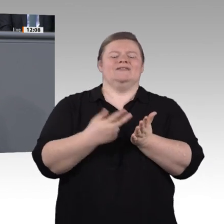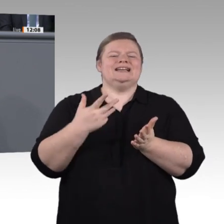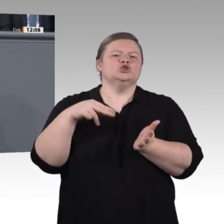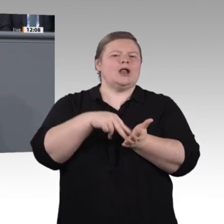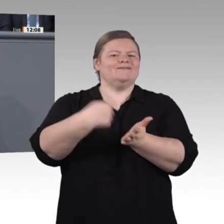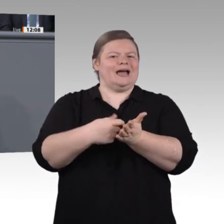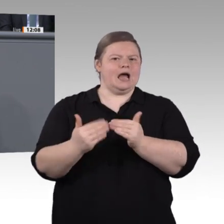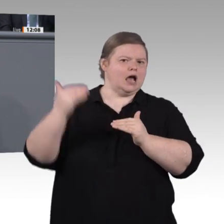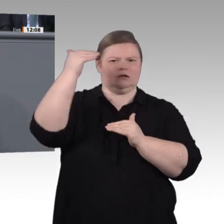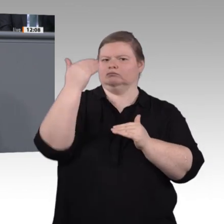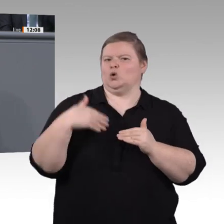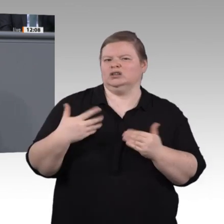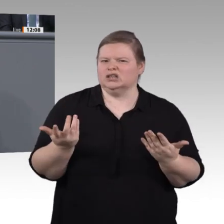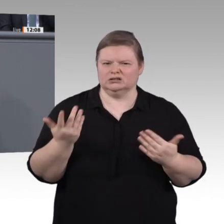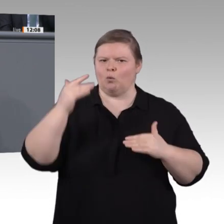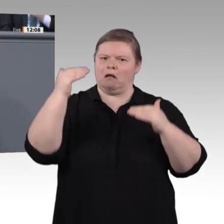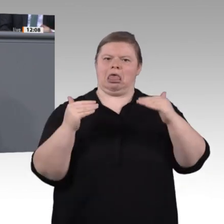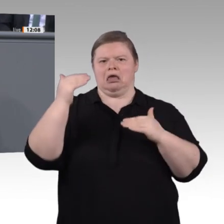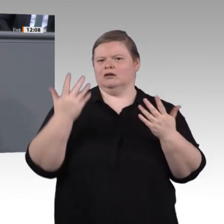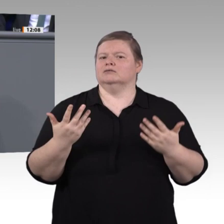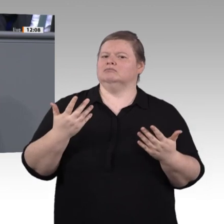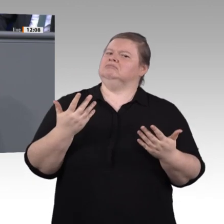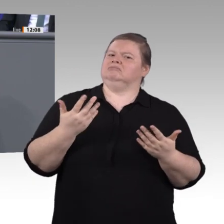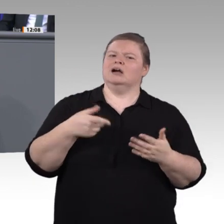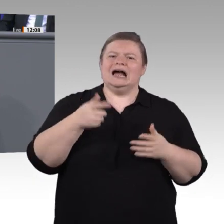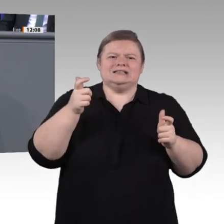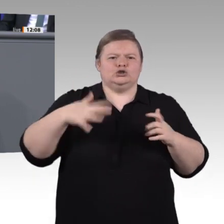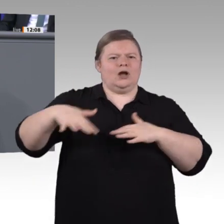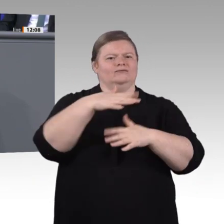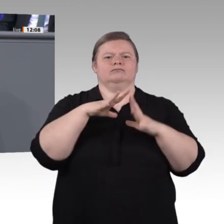die ohnehin gut qualifiziert sind oder gut verdienen. Zu viele Menschen sind immer